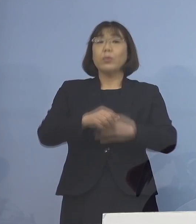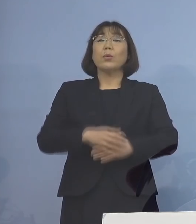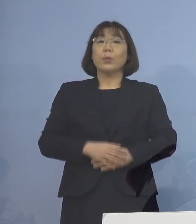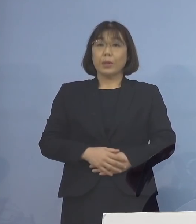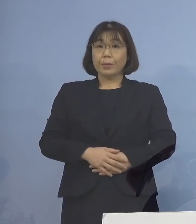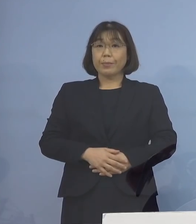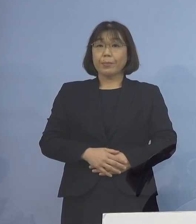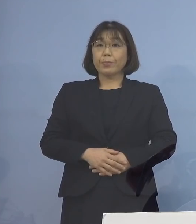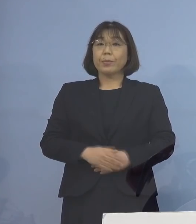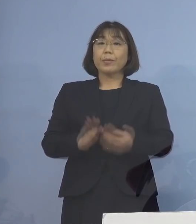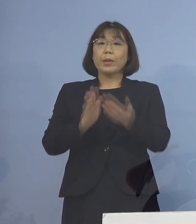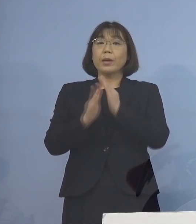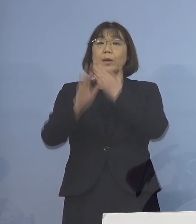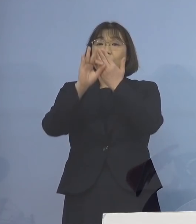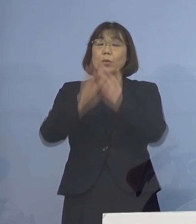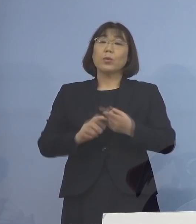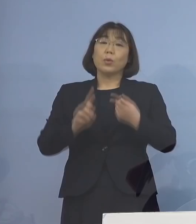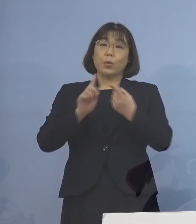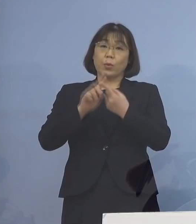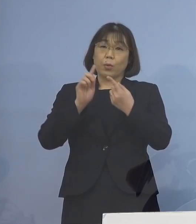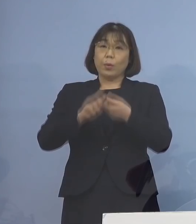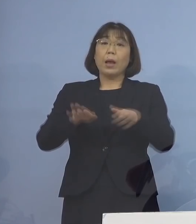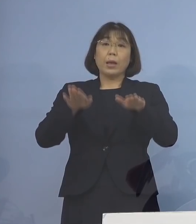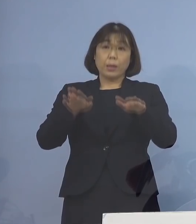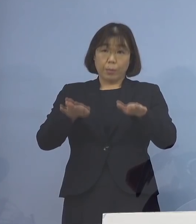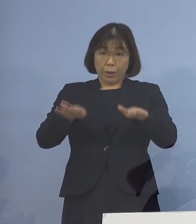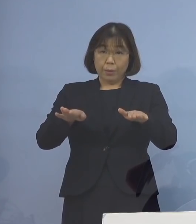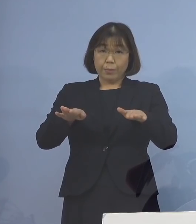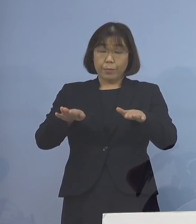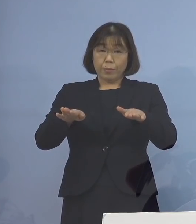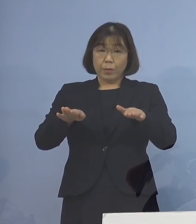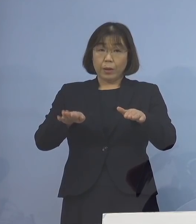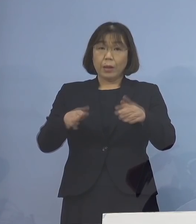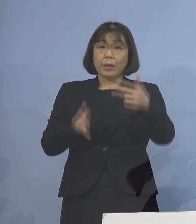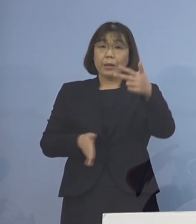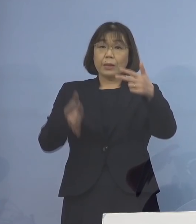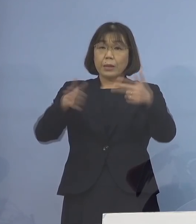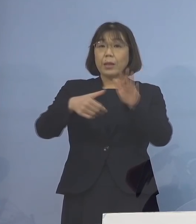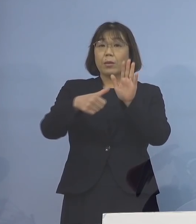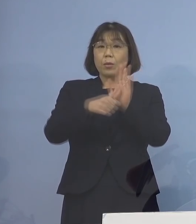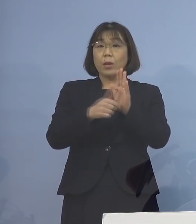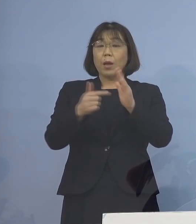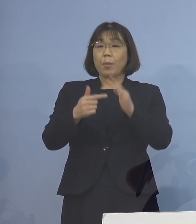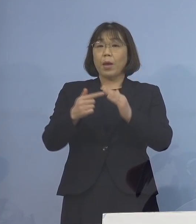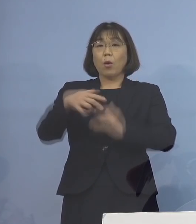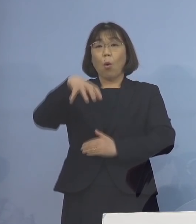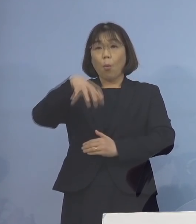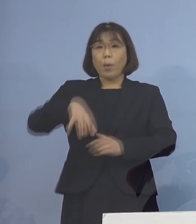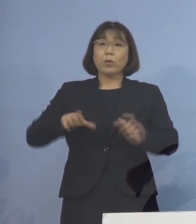県の条例に基づき、現時点で 施設の名称や所在地の公表については